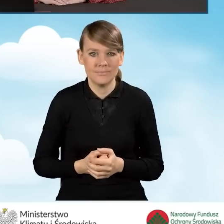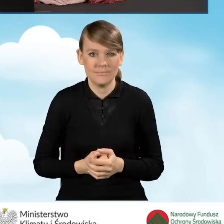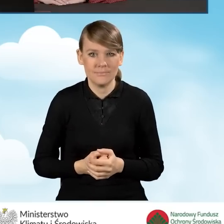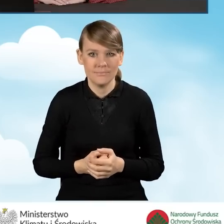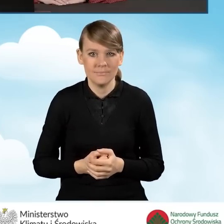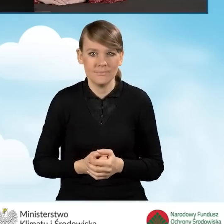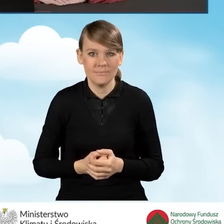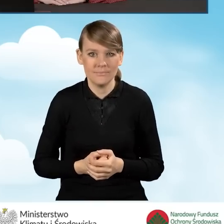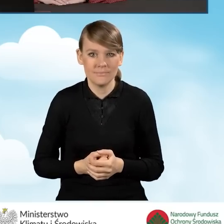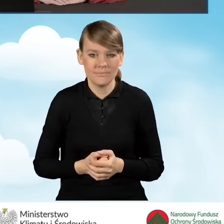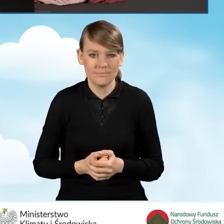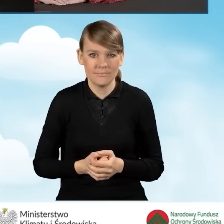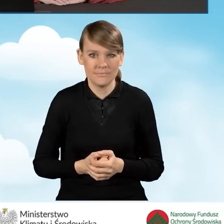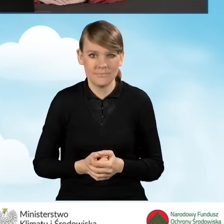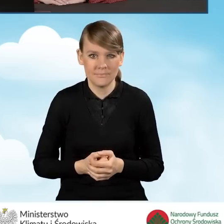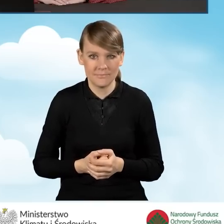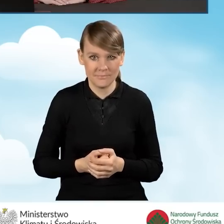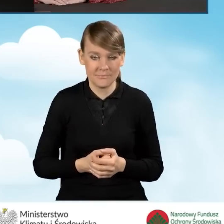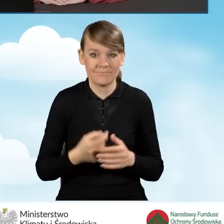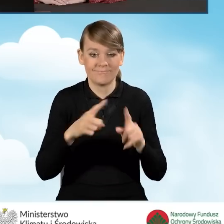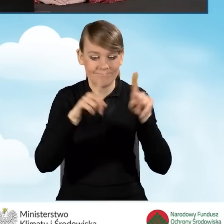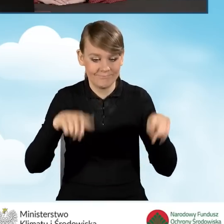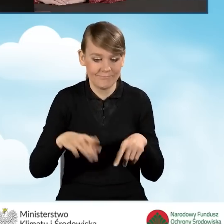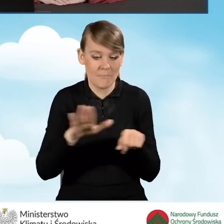która zostanie zamieszczona na tym pełnomocnictwie.